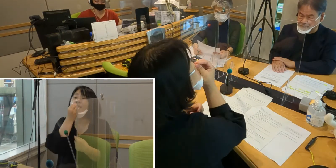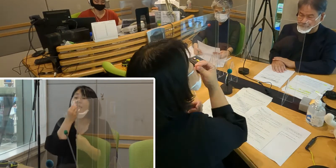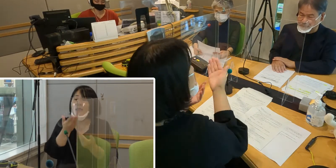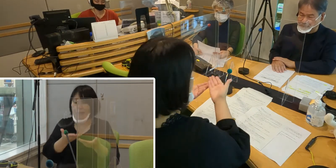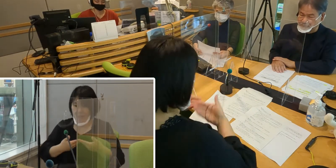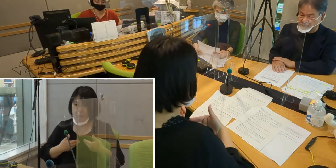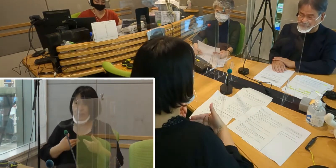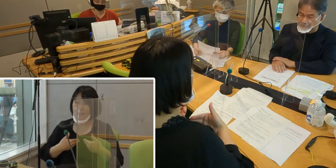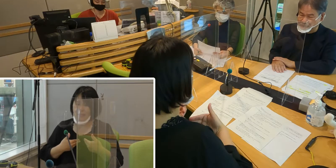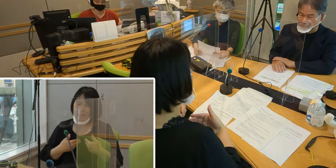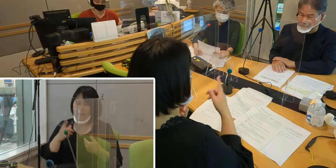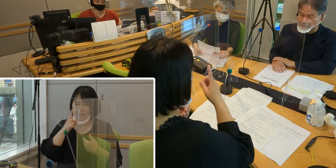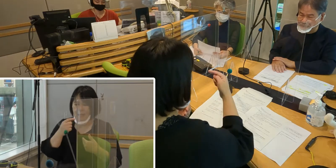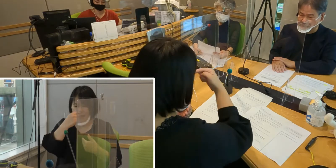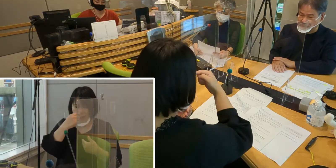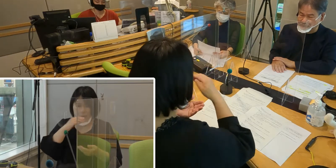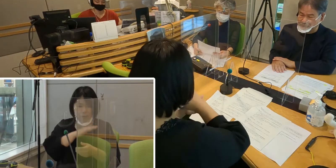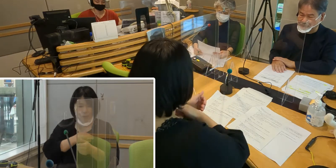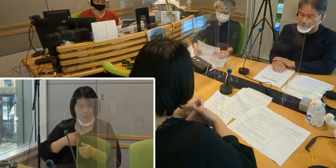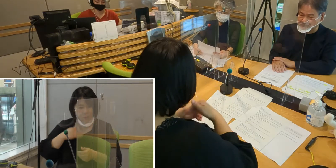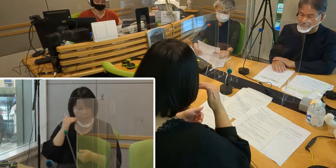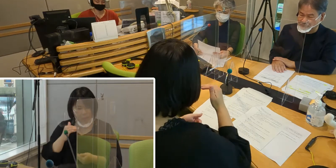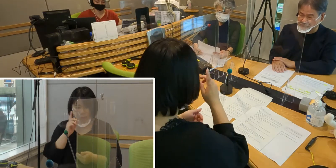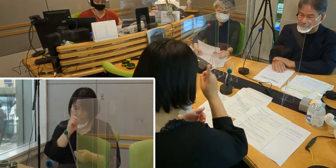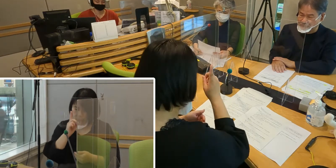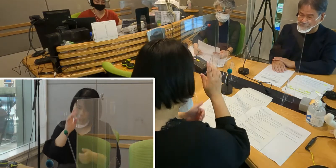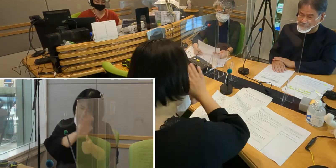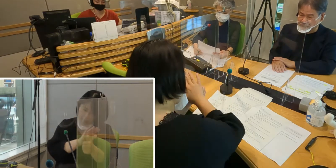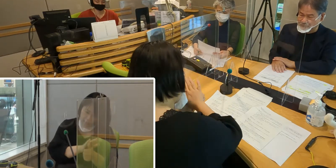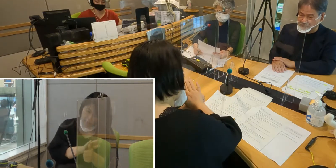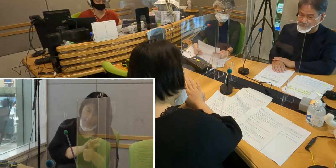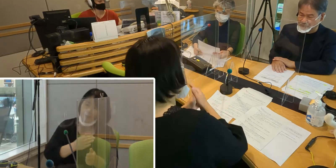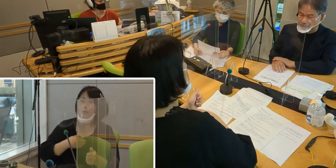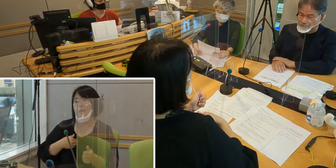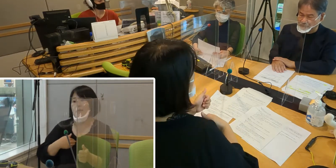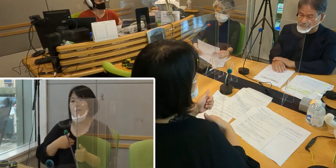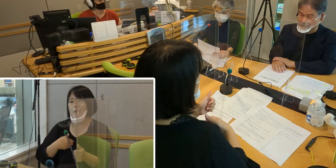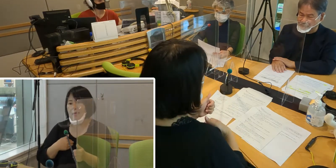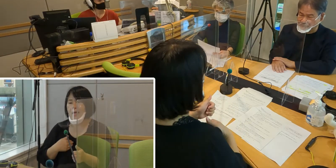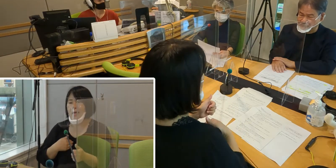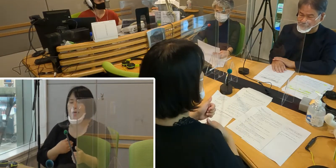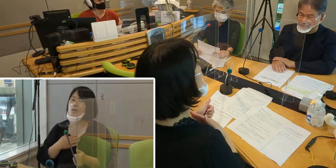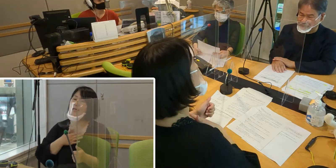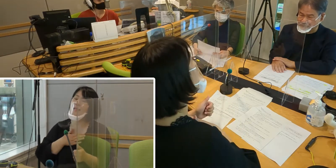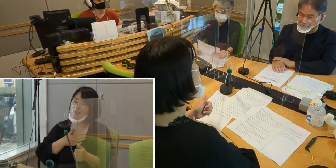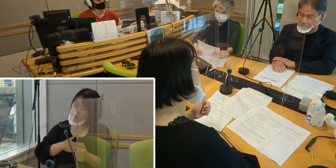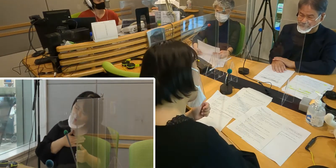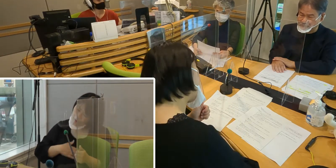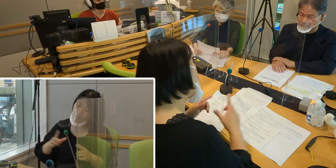何かできることを手伝おうとか、 どうしたらみんなが気持ちよく安心して暮らせるのか